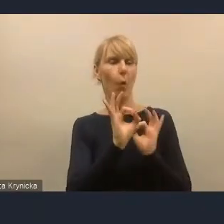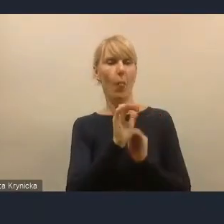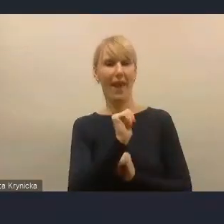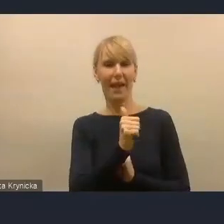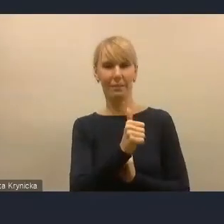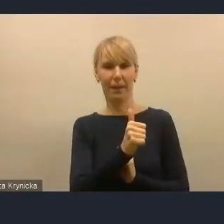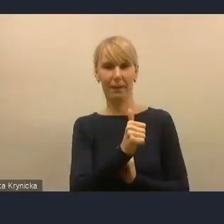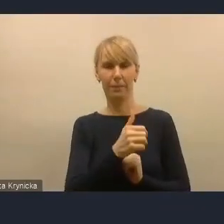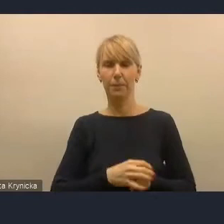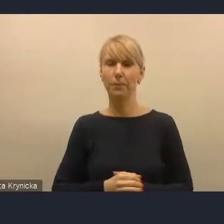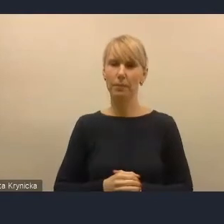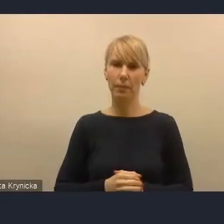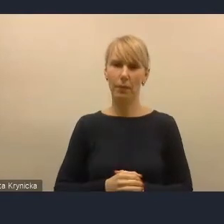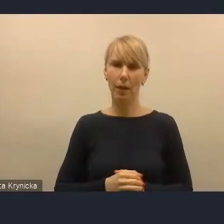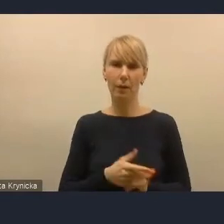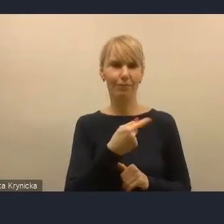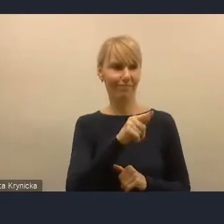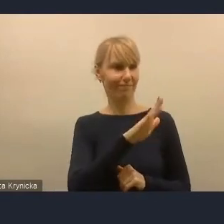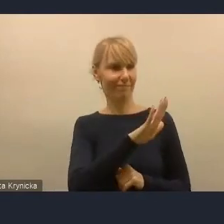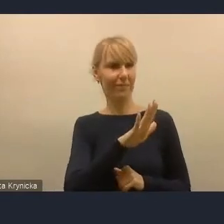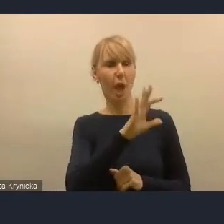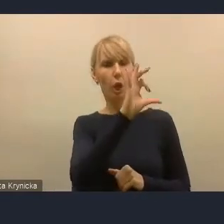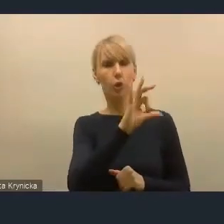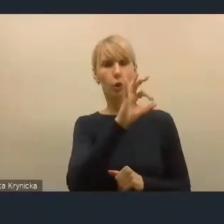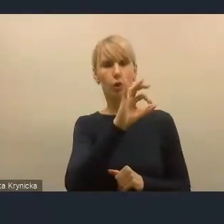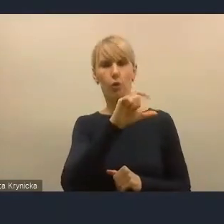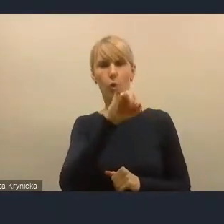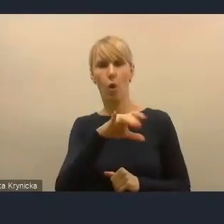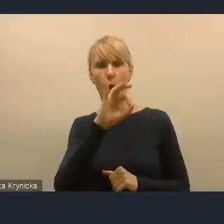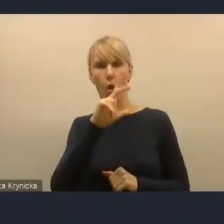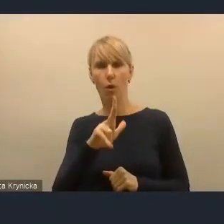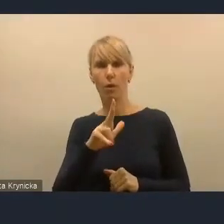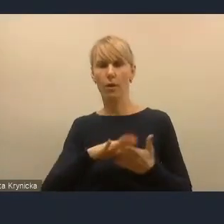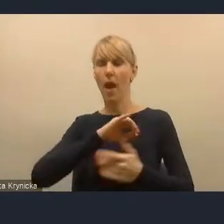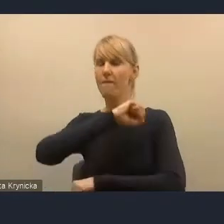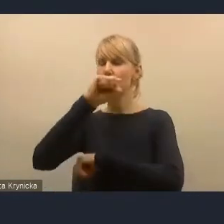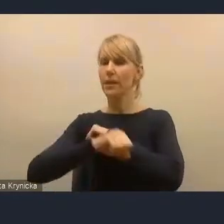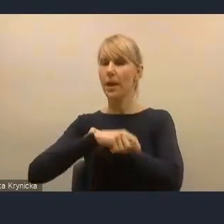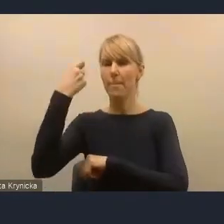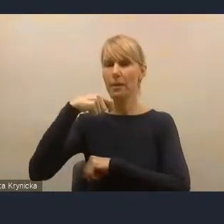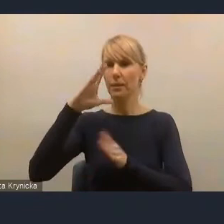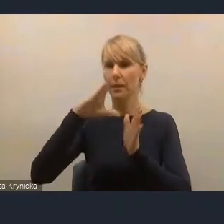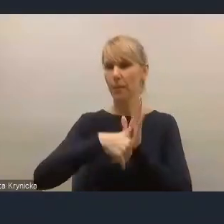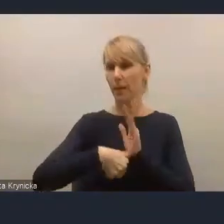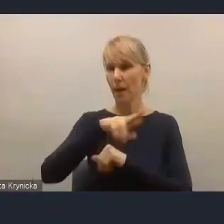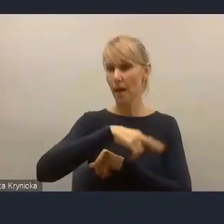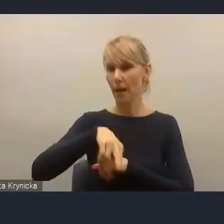ponieważ jest socjologiem, który był wiceprezydentem miasta regionalnego w Polsce